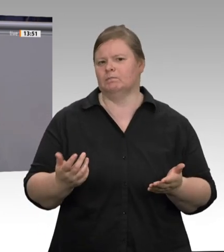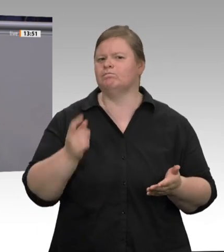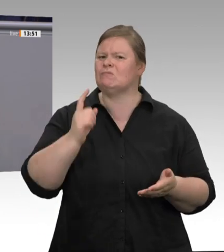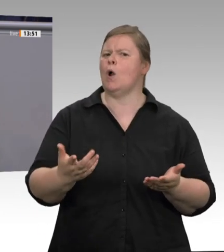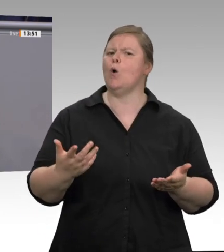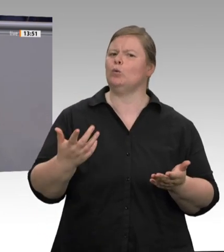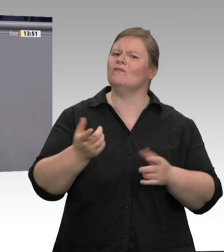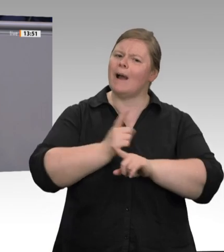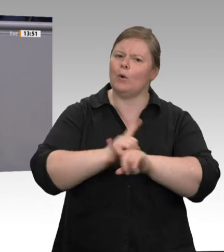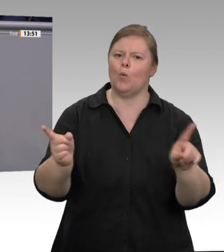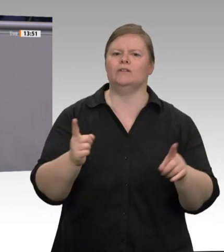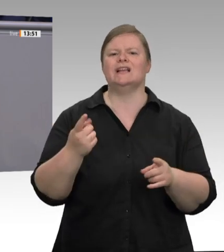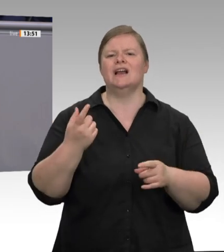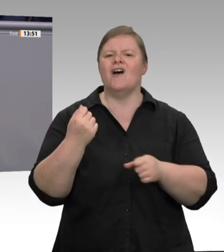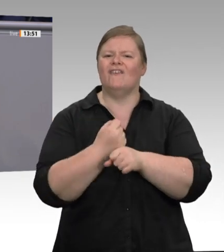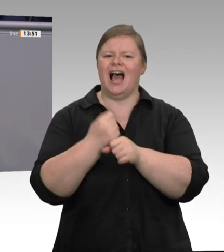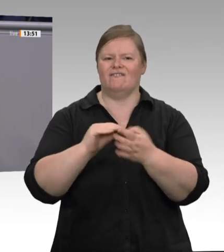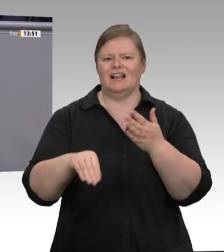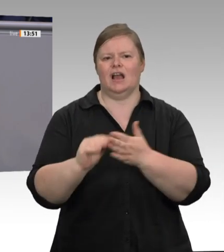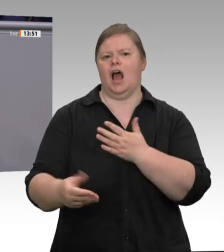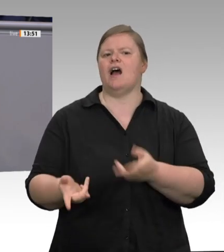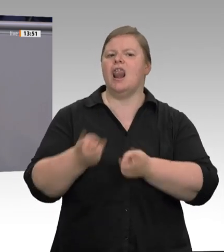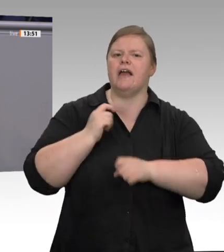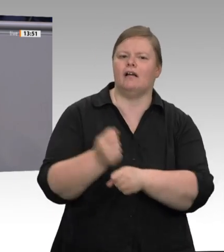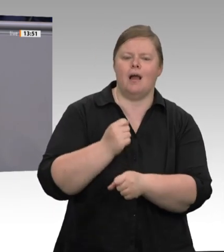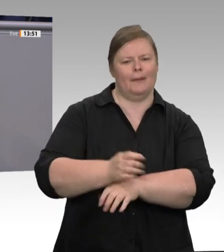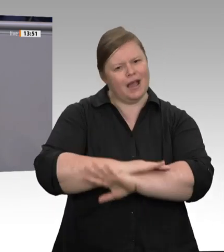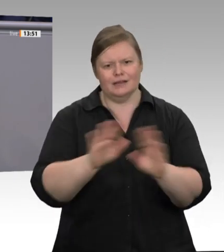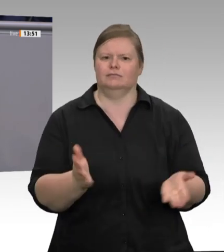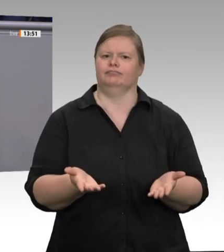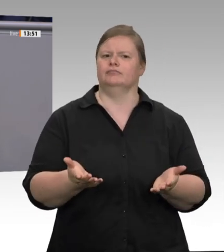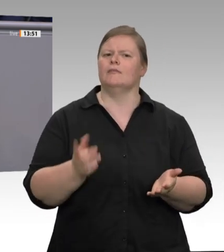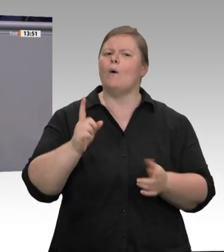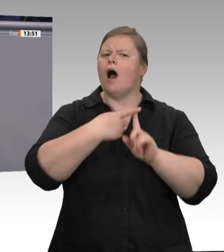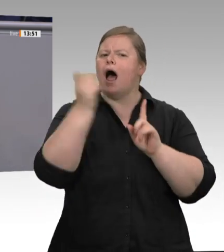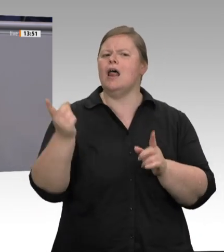verfassungsrechtlich bedenklich finden, sage ich: Nein, verfassungsrechtlich bedenklich